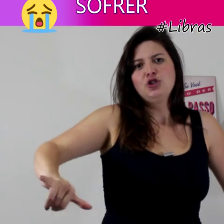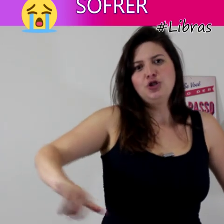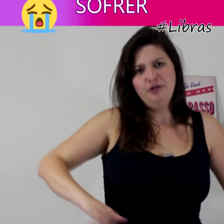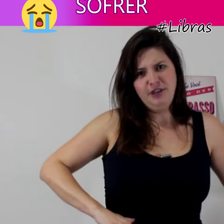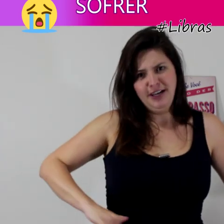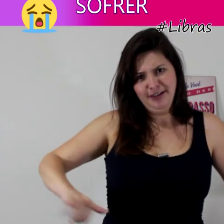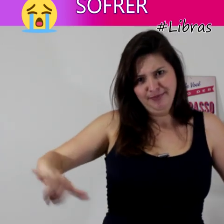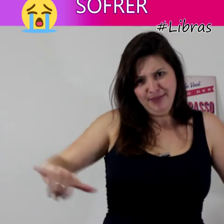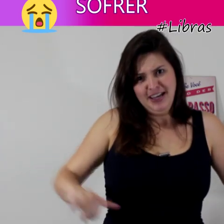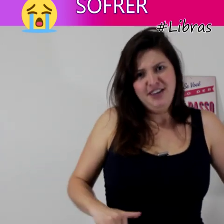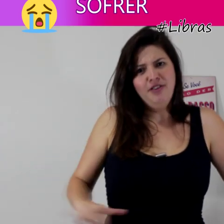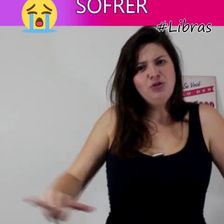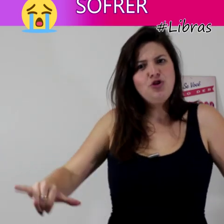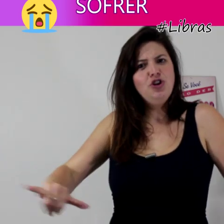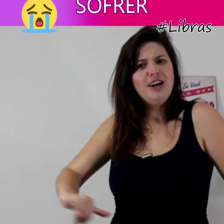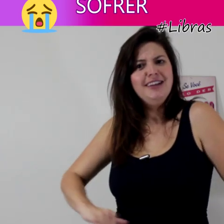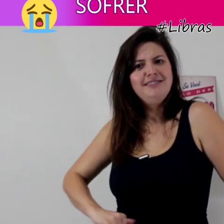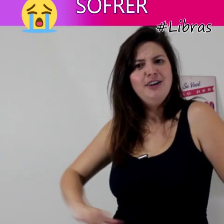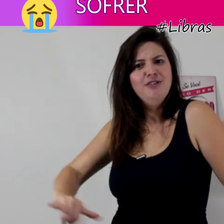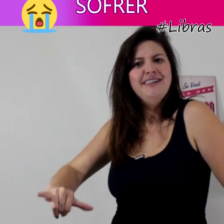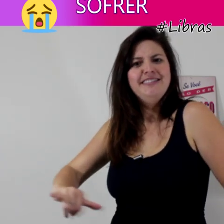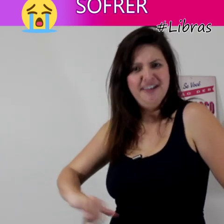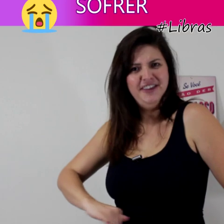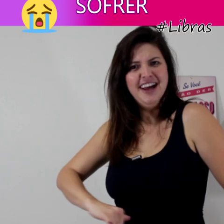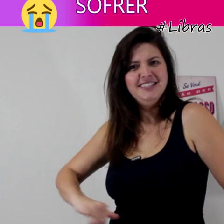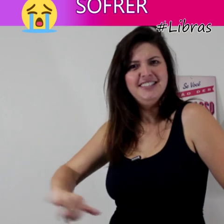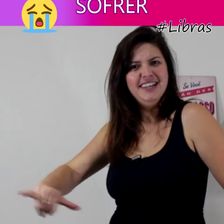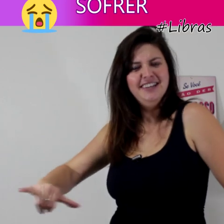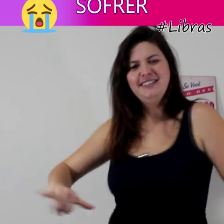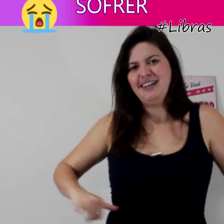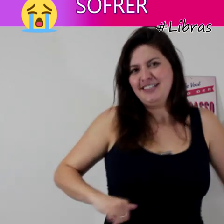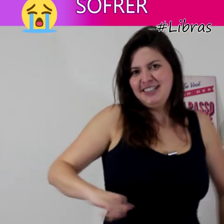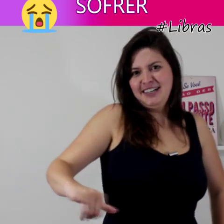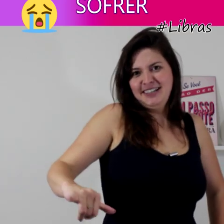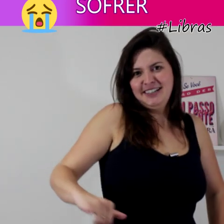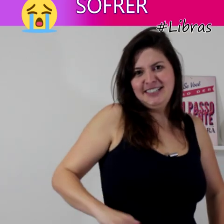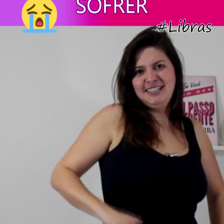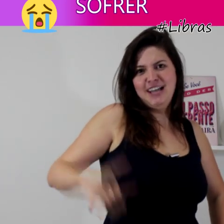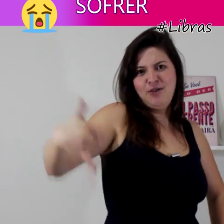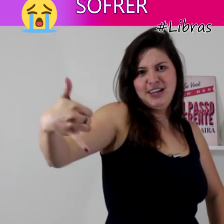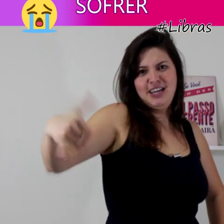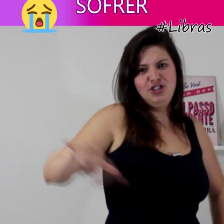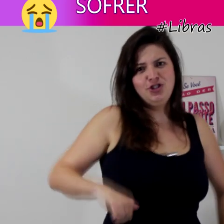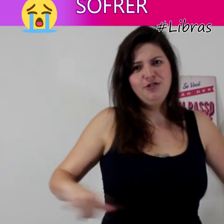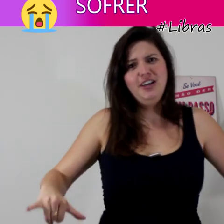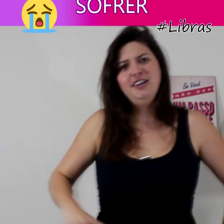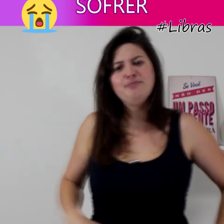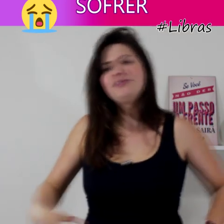sofrer e vamos colocar então na frase né? esse sinal aqui de sofrer